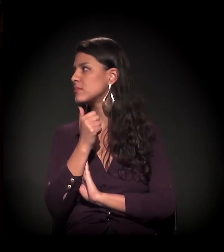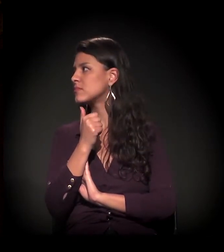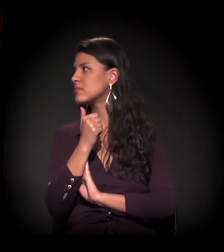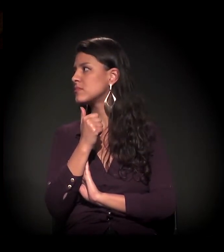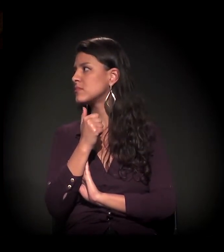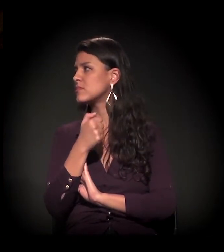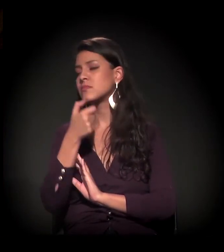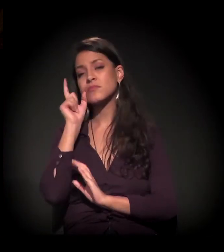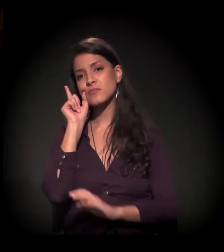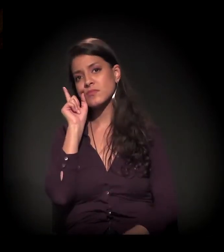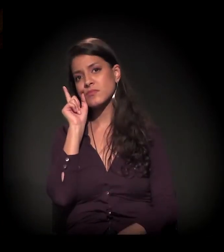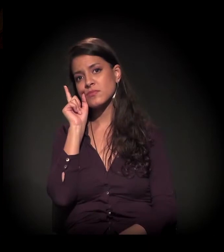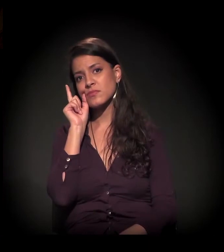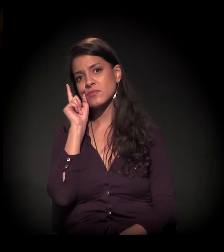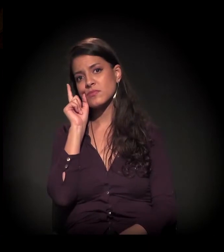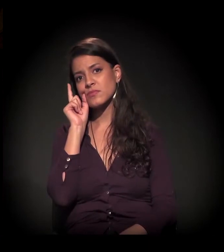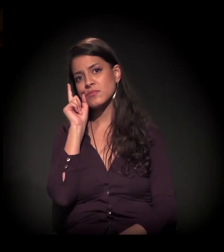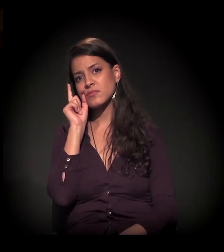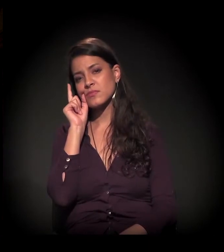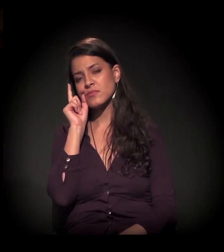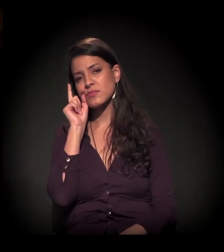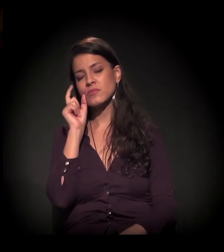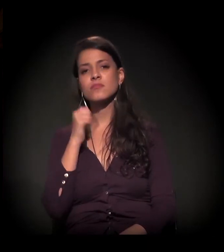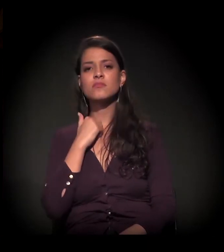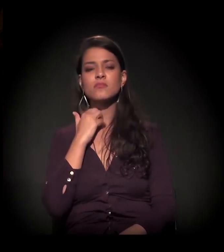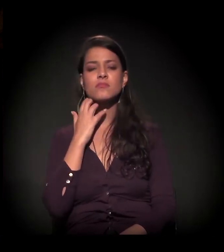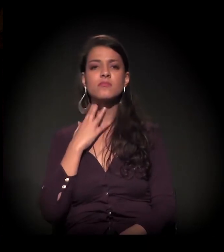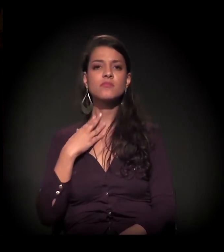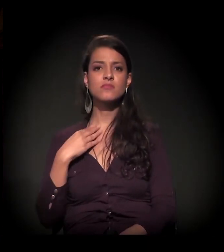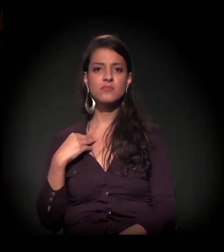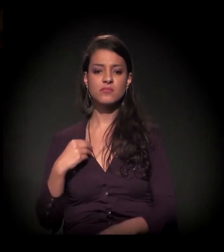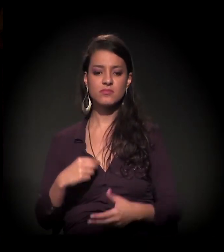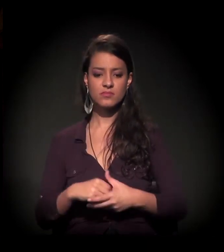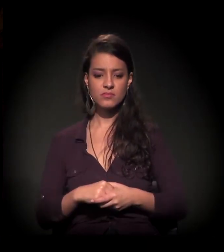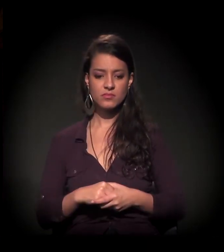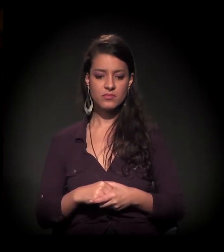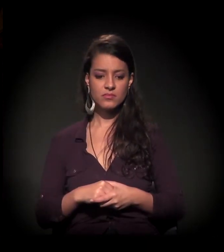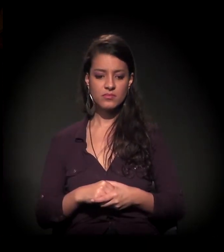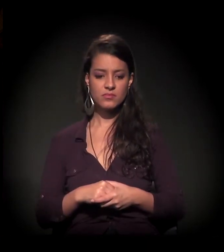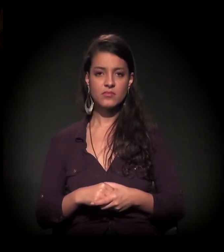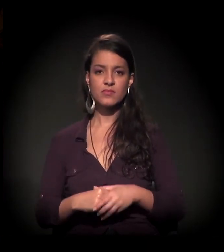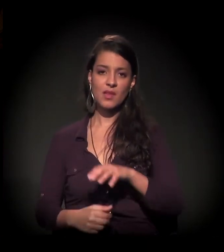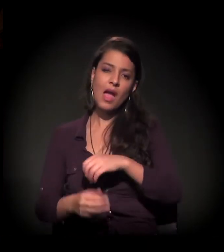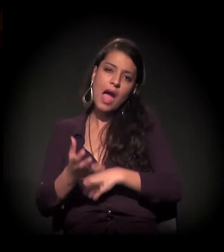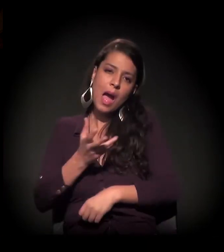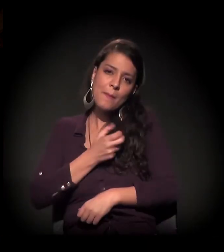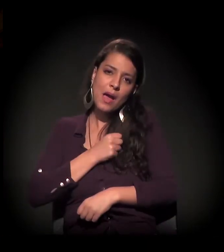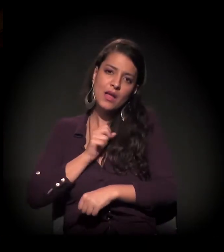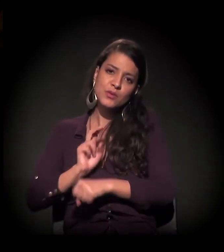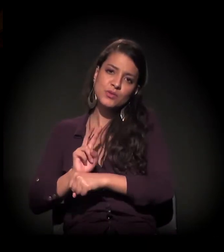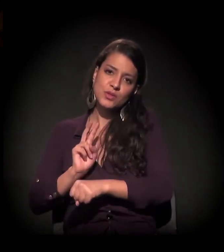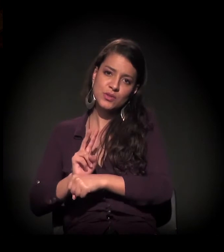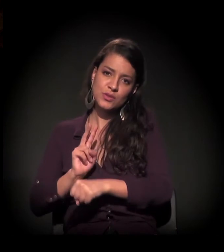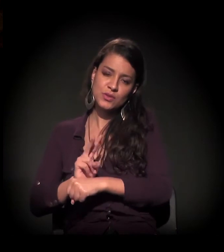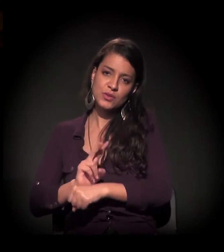Ontem, o nosso amado e zeloso João Dória estava no Amaury Jr.